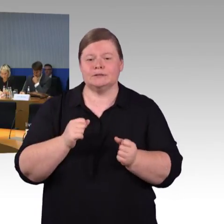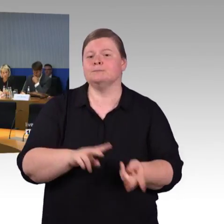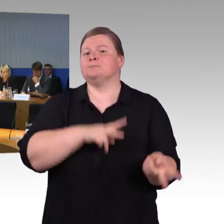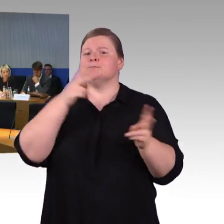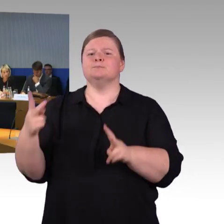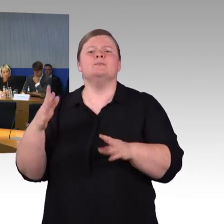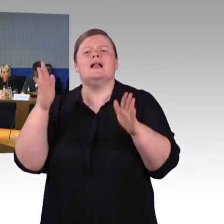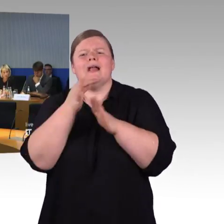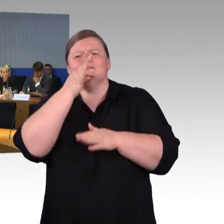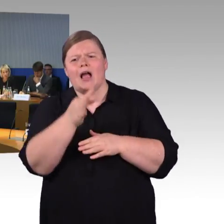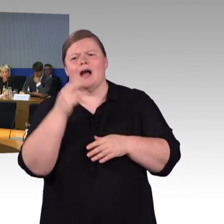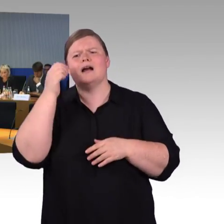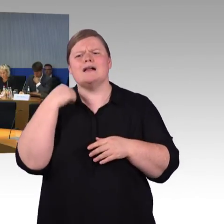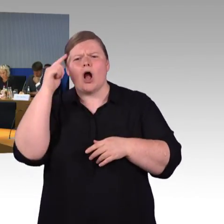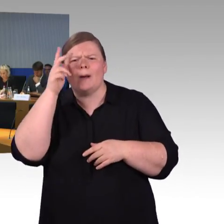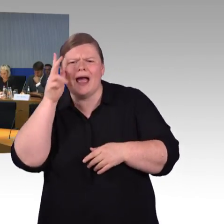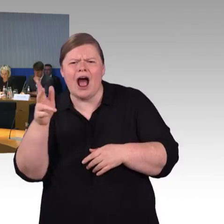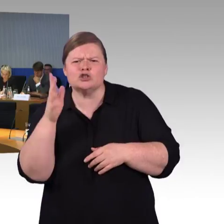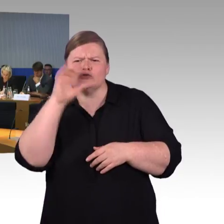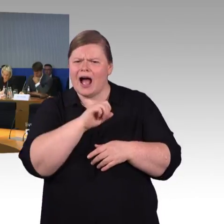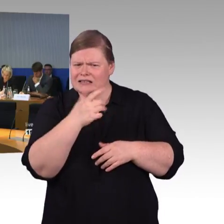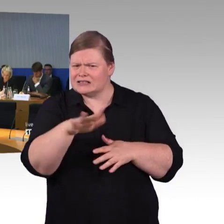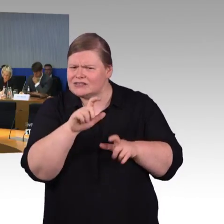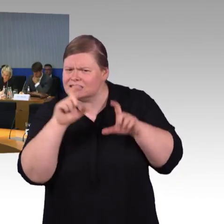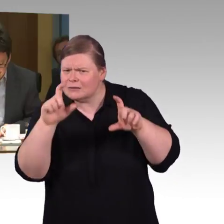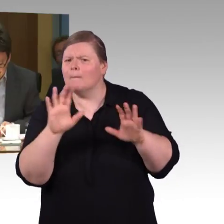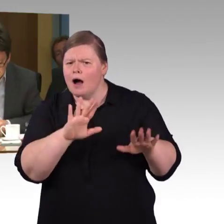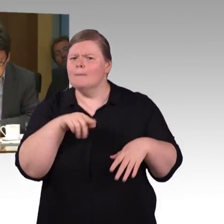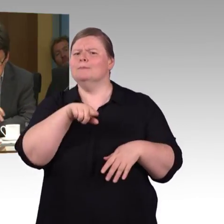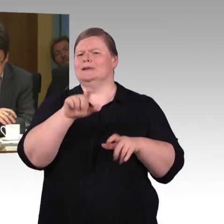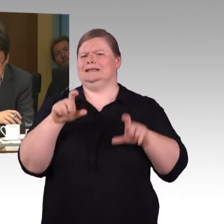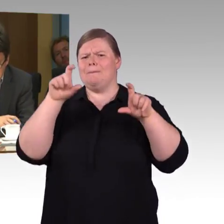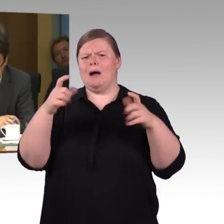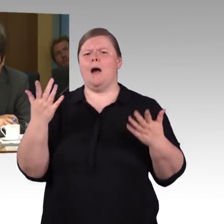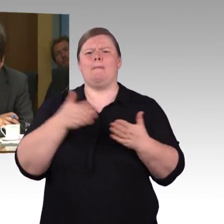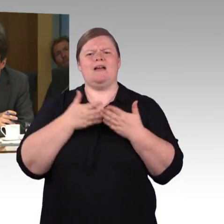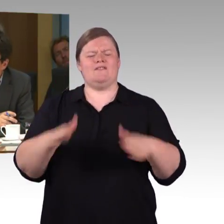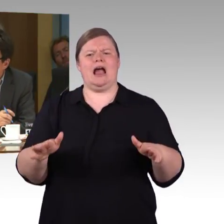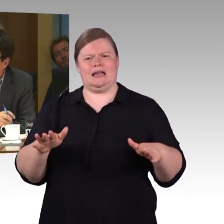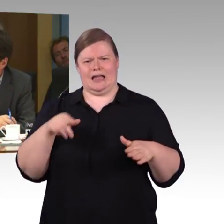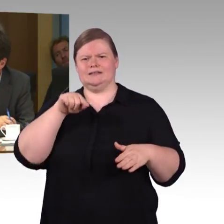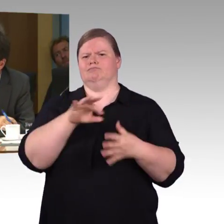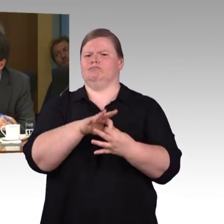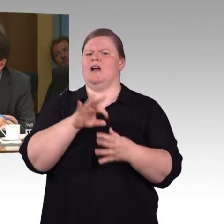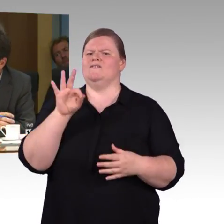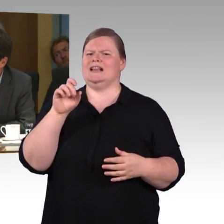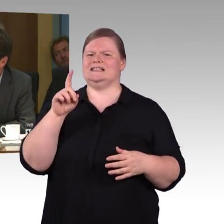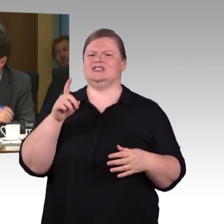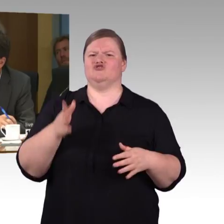(Rednerwechsel) Ja, ich habe noch 2 Fragen, die eine bezieht sich auf die Stufenfreiheit von den Bahnhöfen.